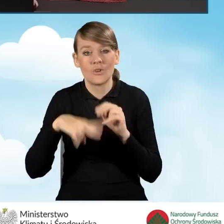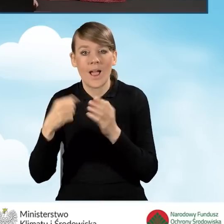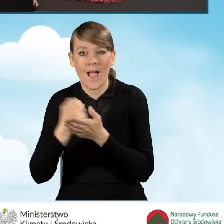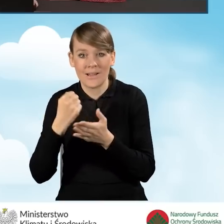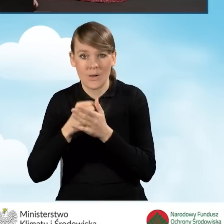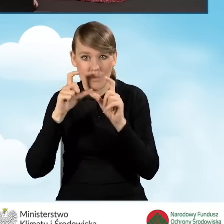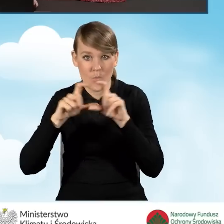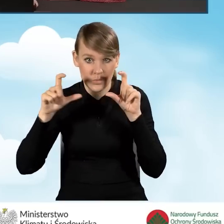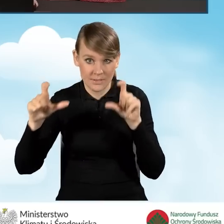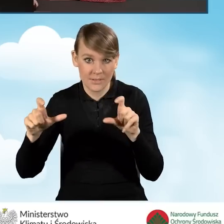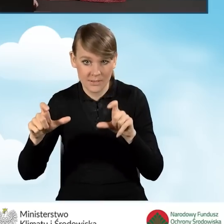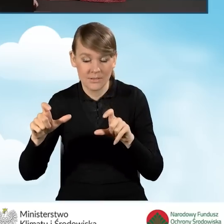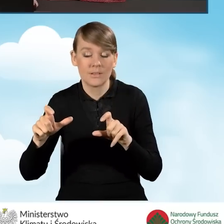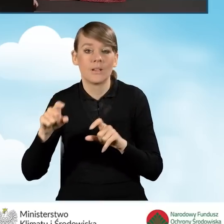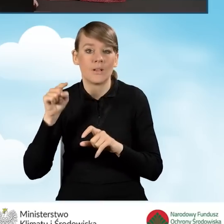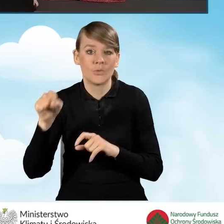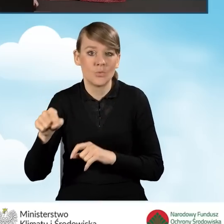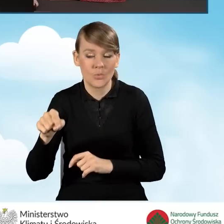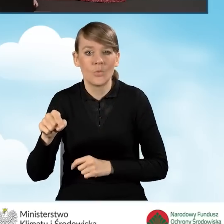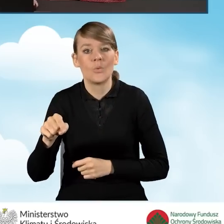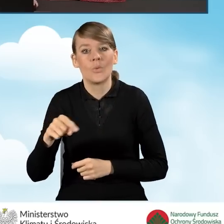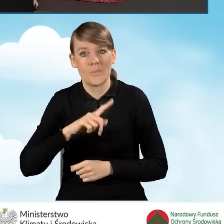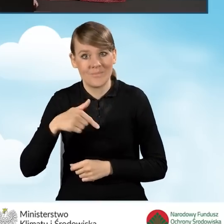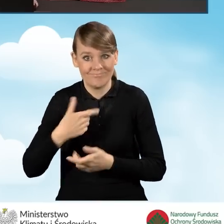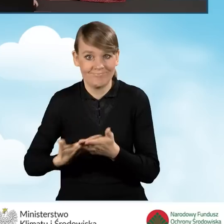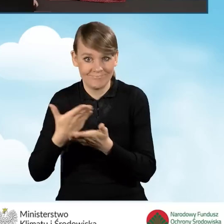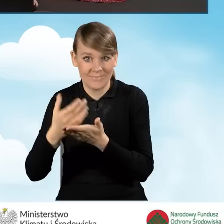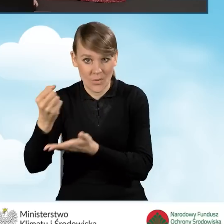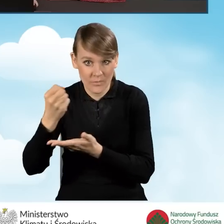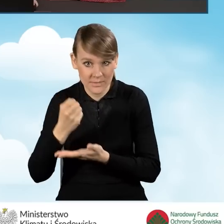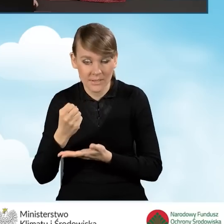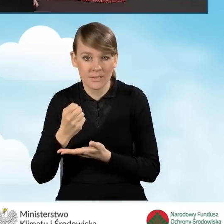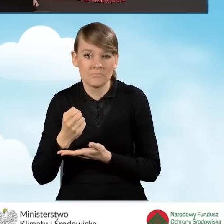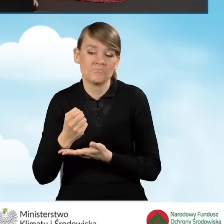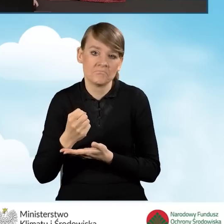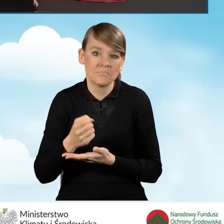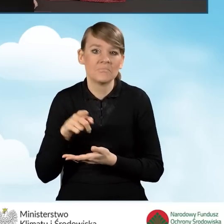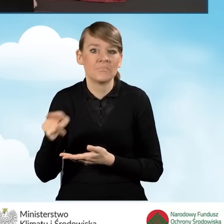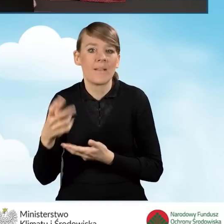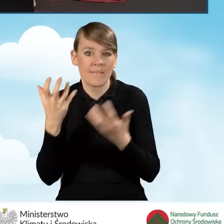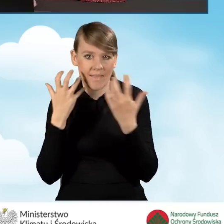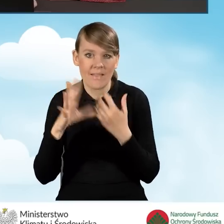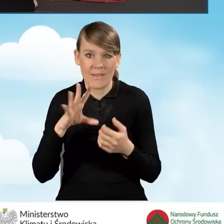na którego dofinansowanie, o którego dofinansowanie wnioskujemy, możemy te dane tutaj wprowadzić.